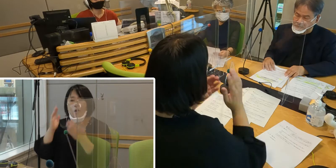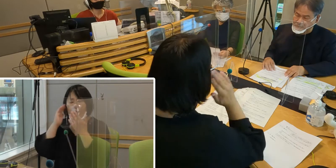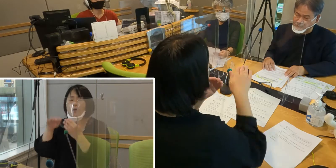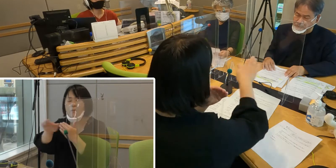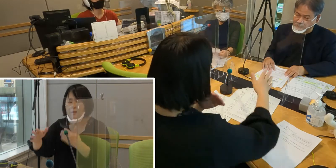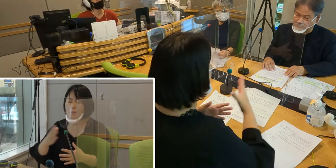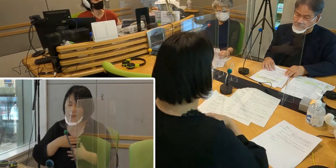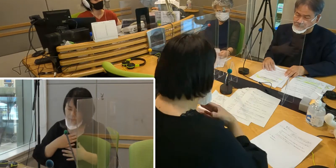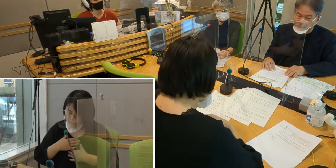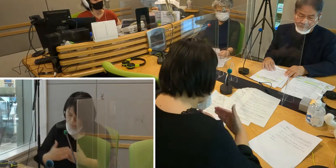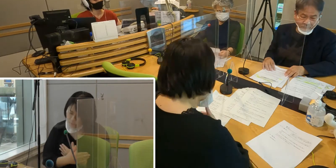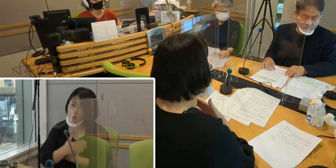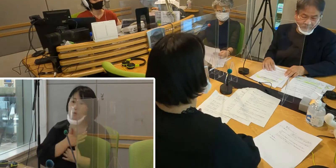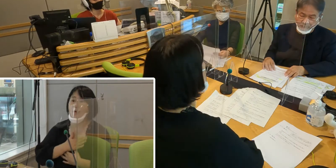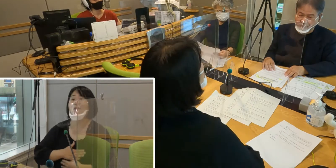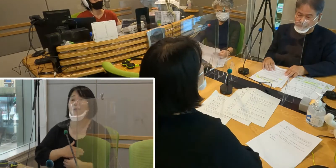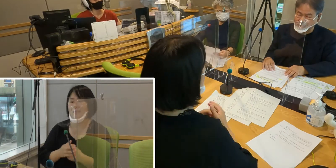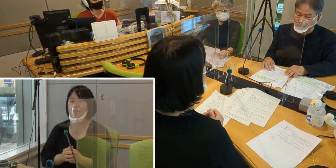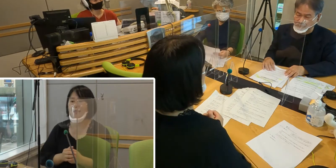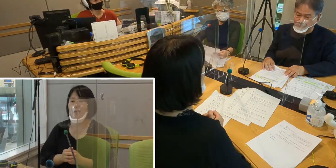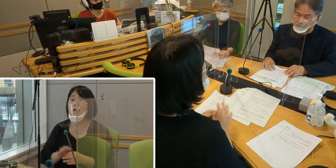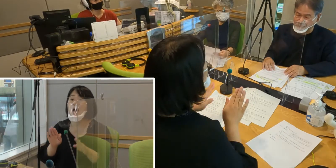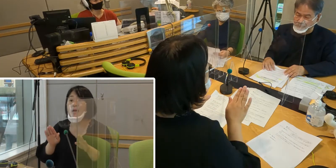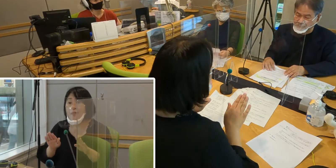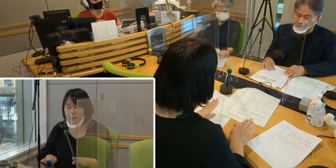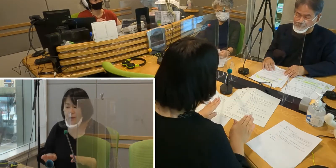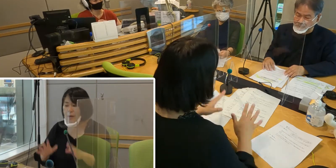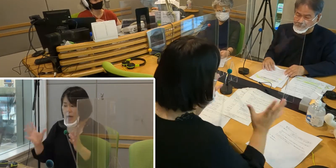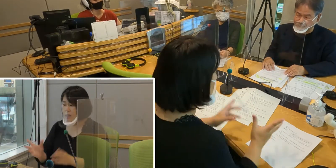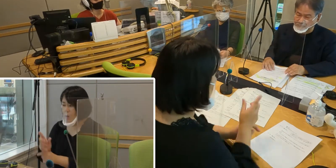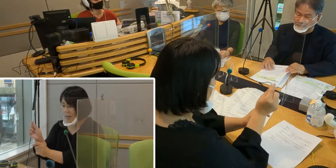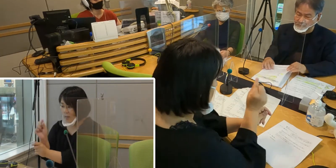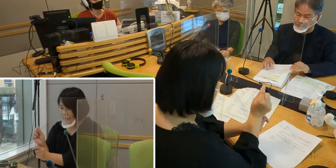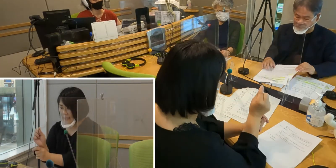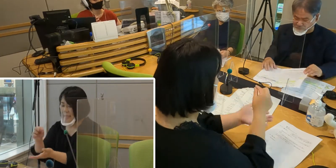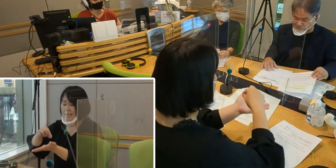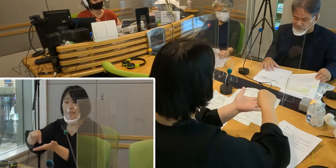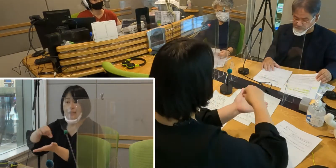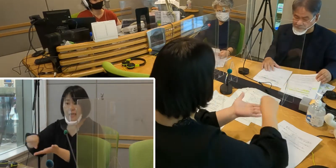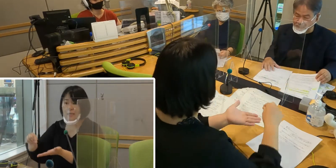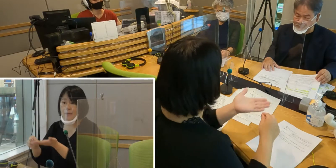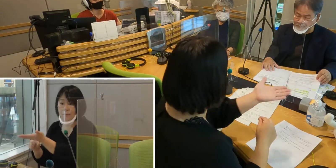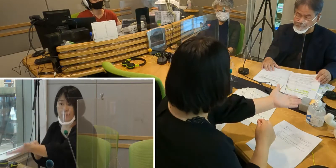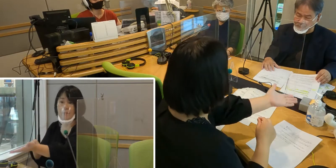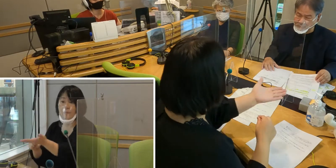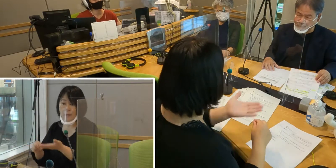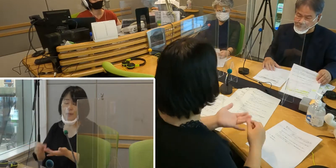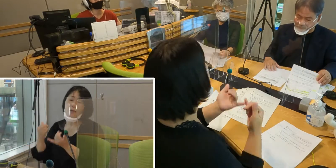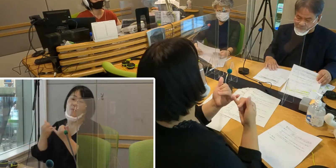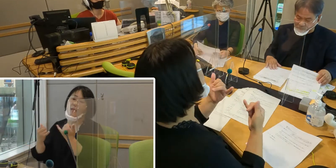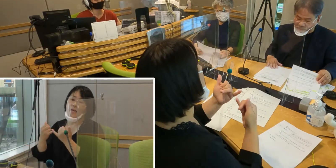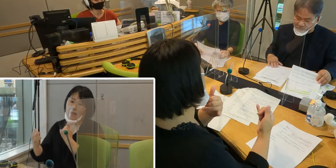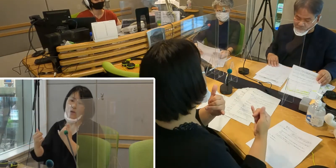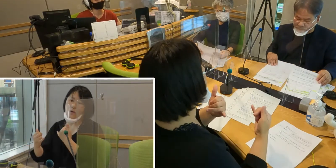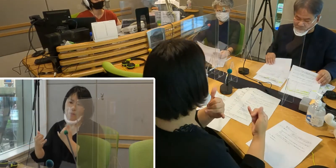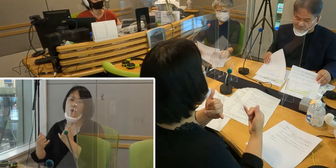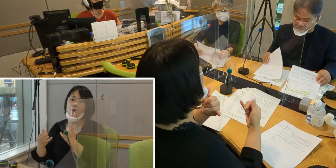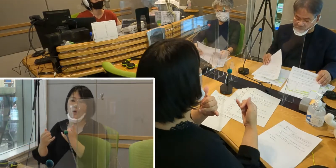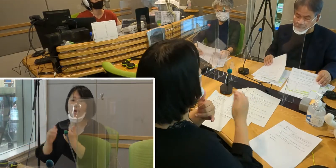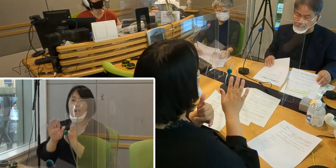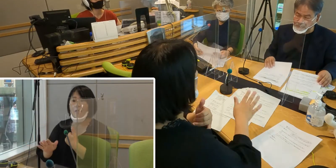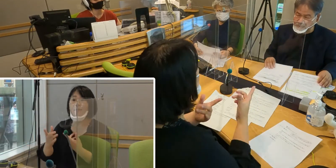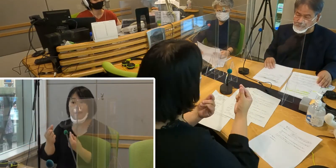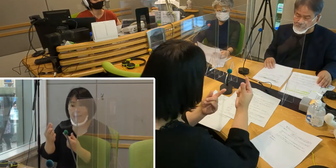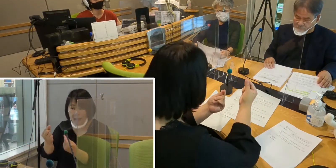現在だと、要約筆記、筆談でのやりとりが 行政の中でもできたりということがあったり